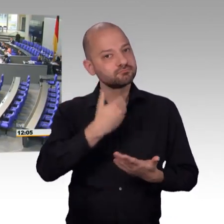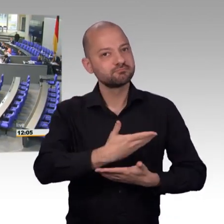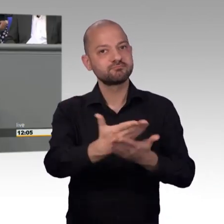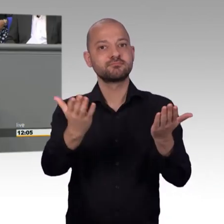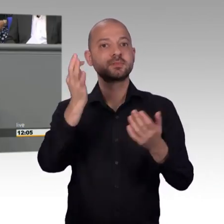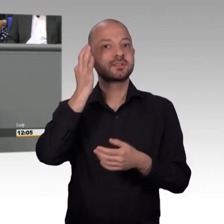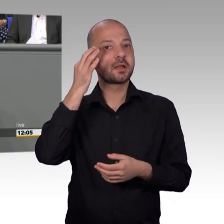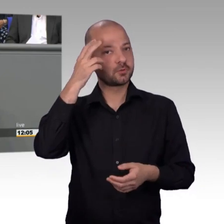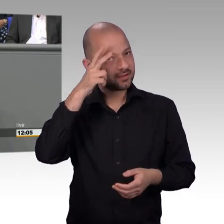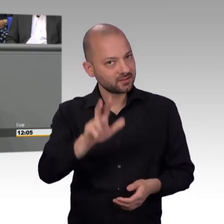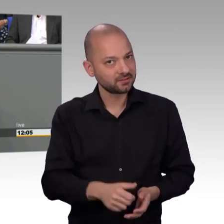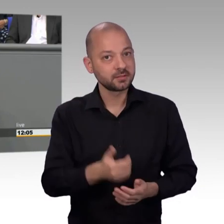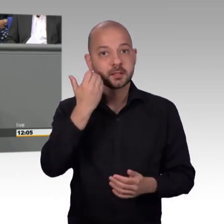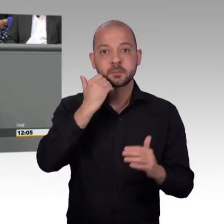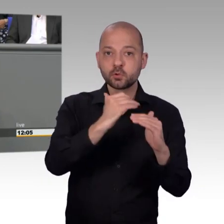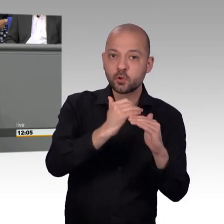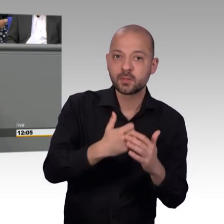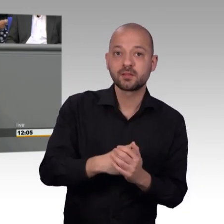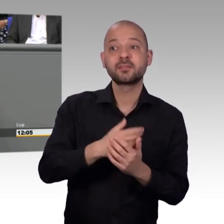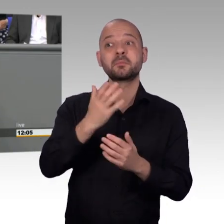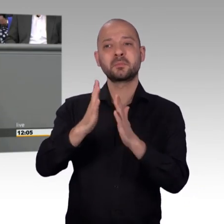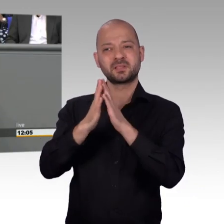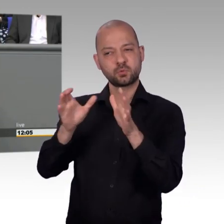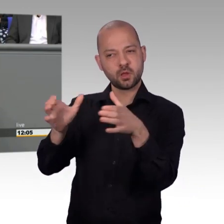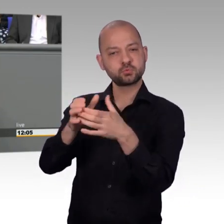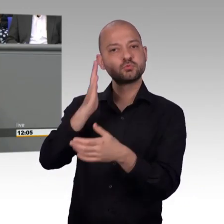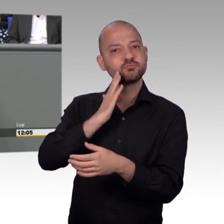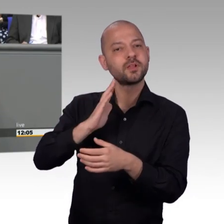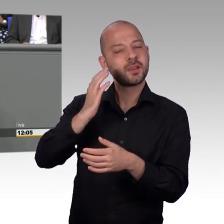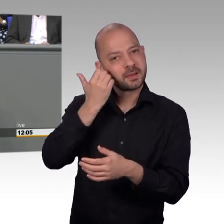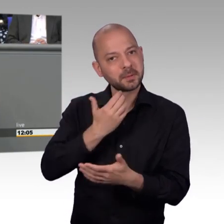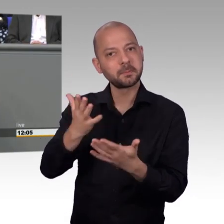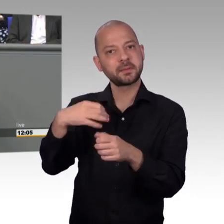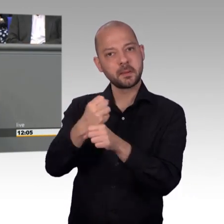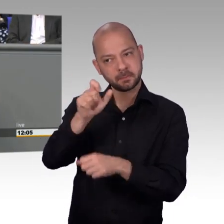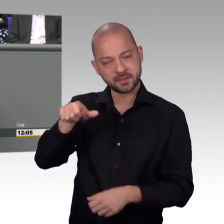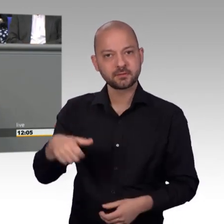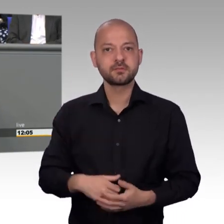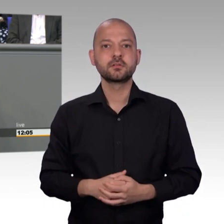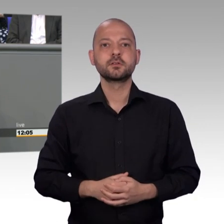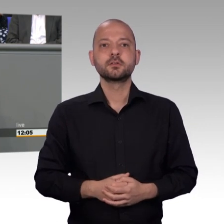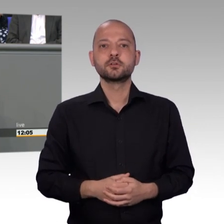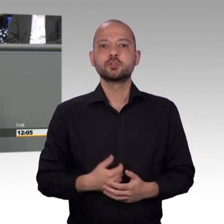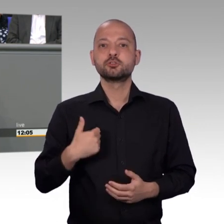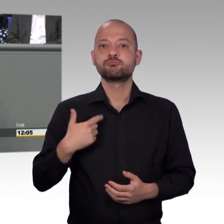Frau Kollegin Rüffer, das wir im Petitionsausschuss haben, dass Sie auch noch meine Redezeit hier in Anspruch nehmen. Zum Glück haben Sie es nicht gemacht. Wir treffen uns hier